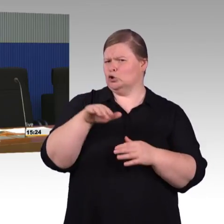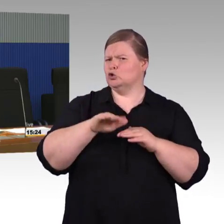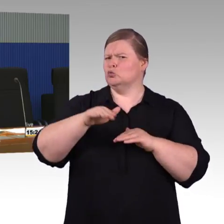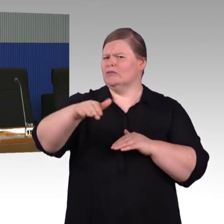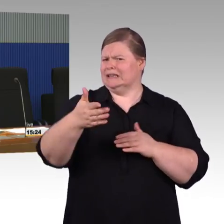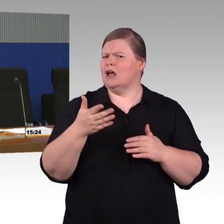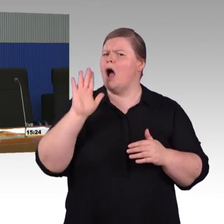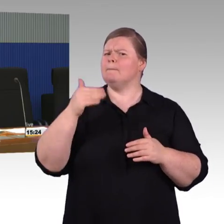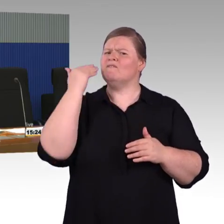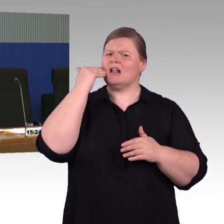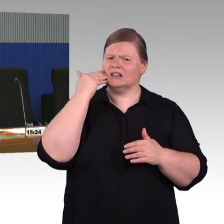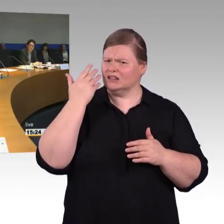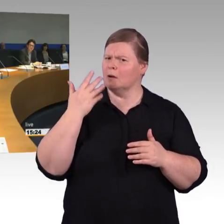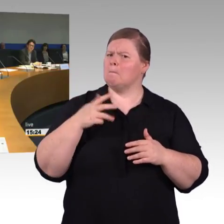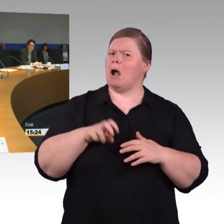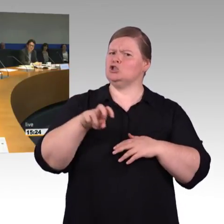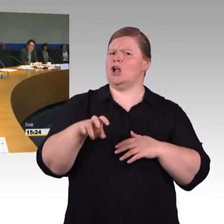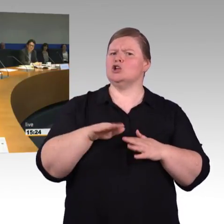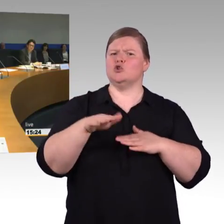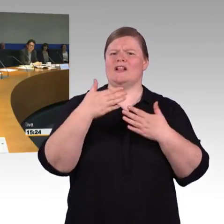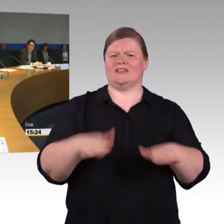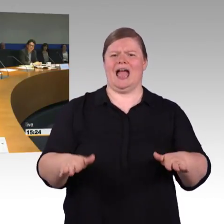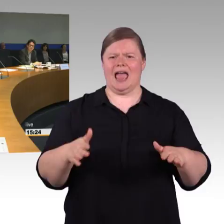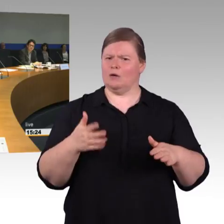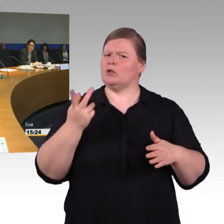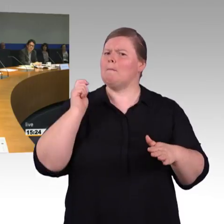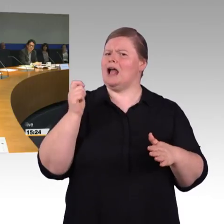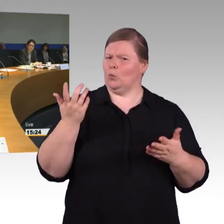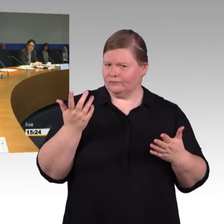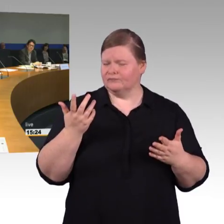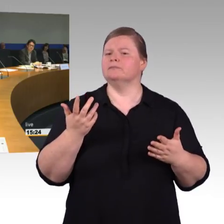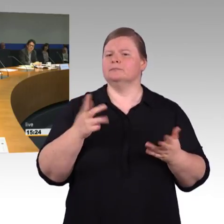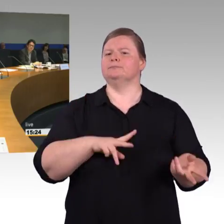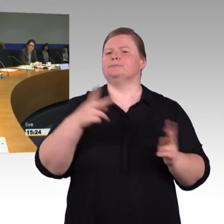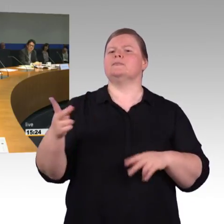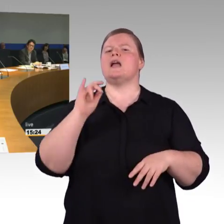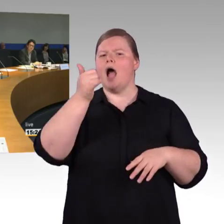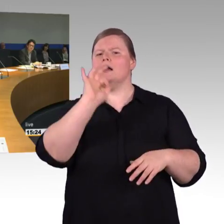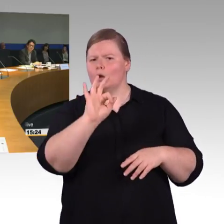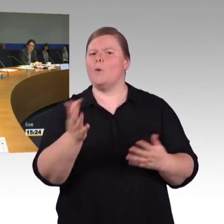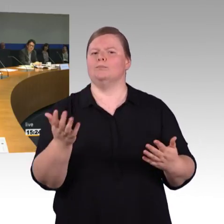man kann natürlich darüber hinausgehen, wenn es besonderen Bedarf gibt.